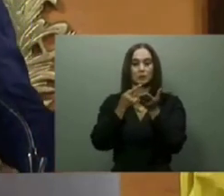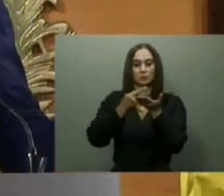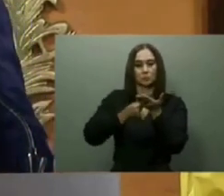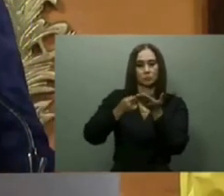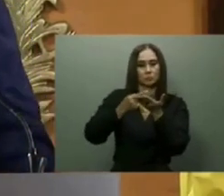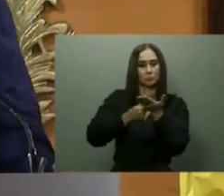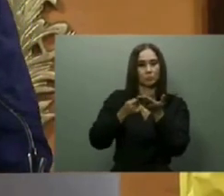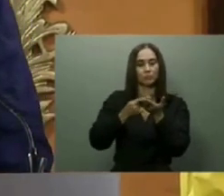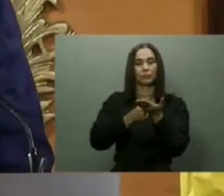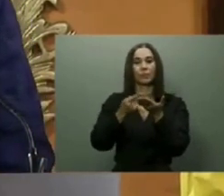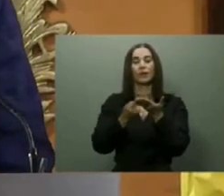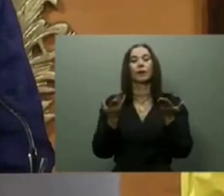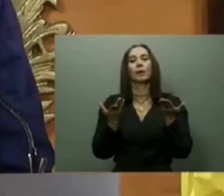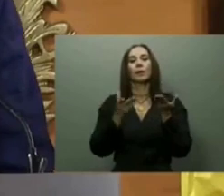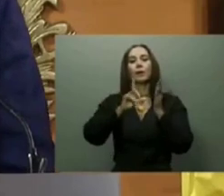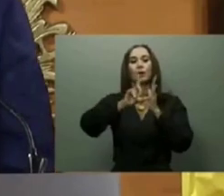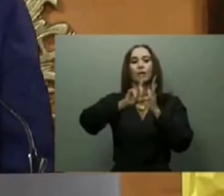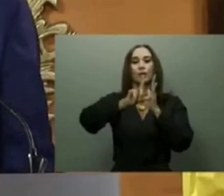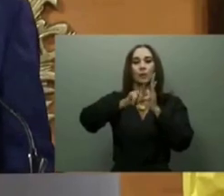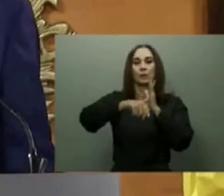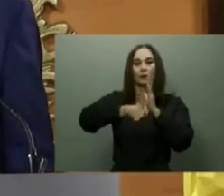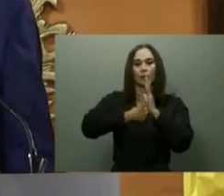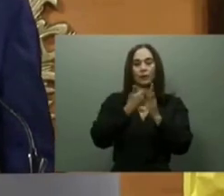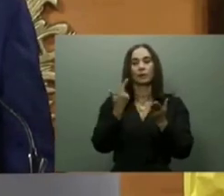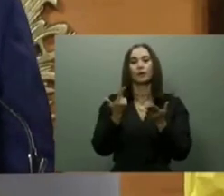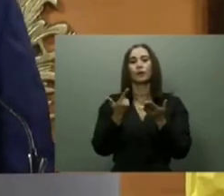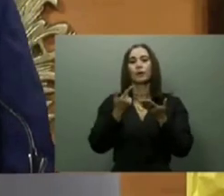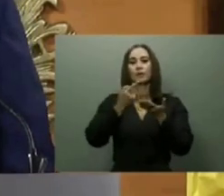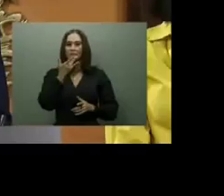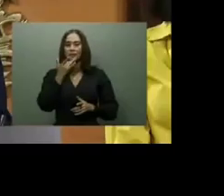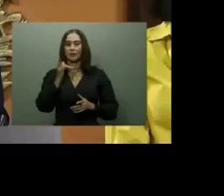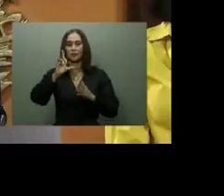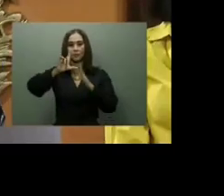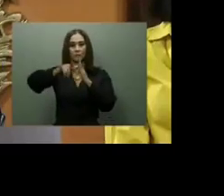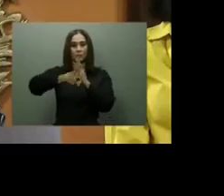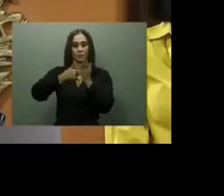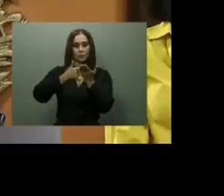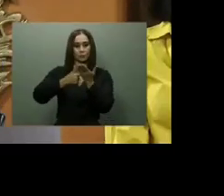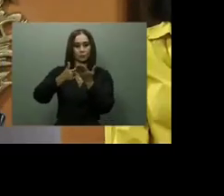Y el 5 de febrero pasado, Abinader dejó iniciados los trabajos para la construcción de los